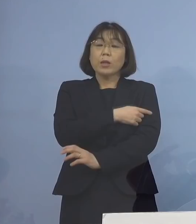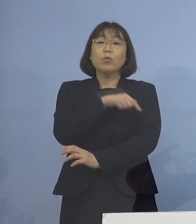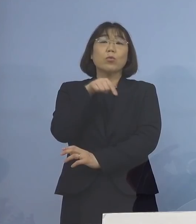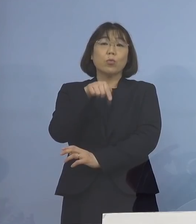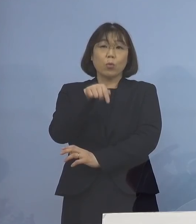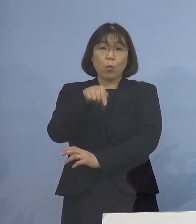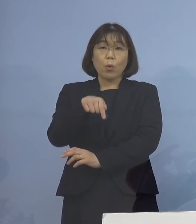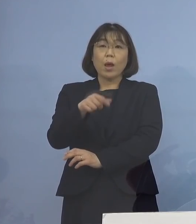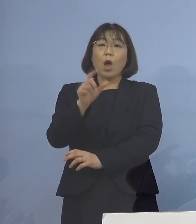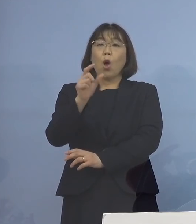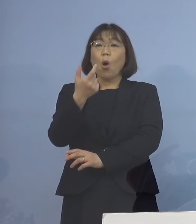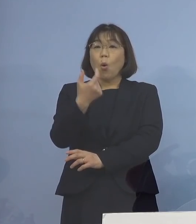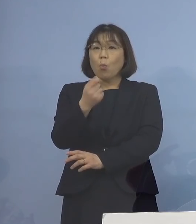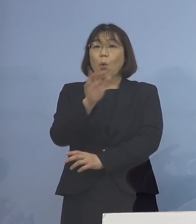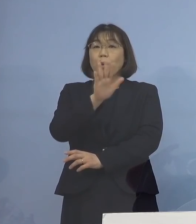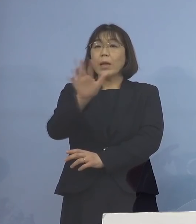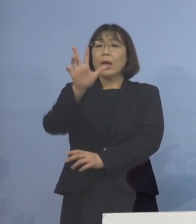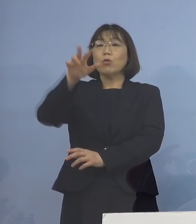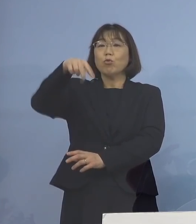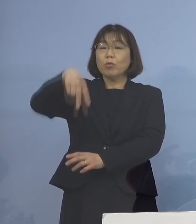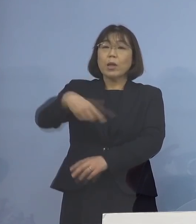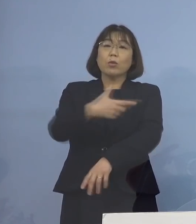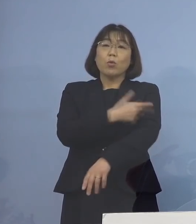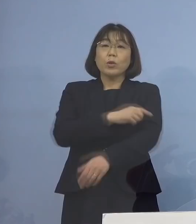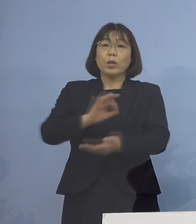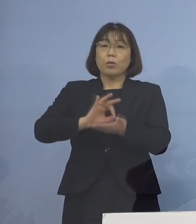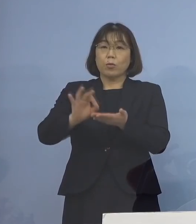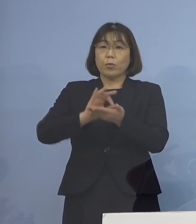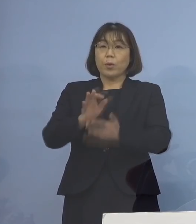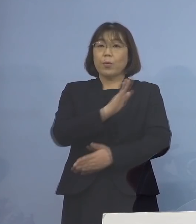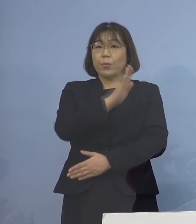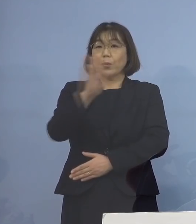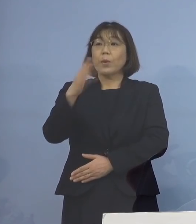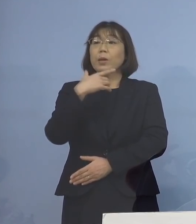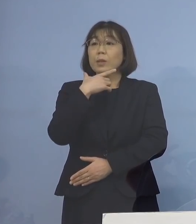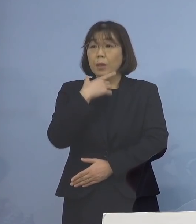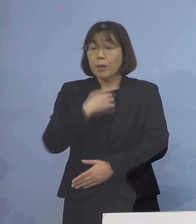モデルナの接種 ご活用をお願いいたしたいと思います